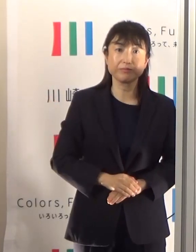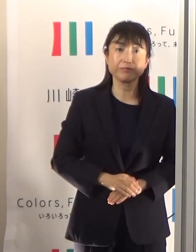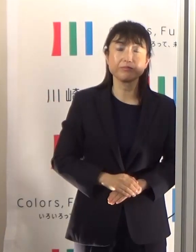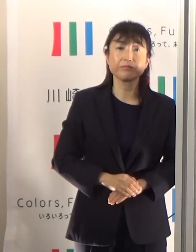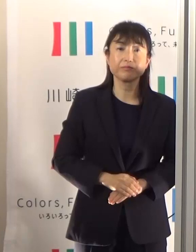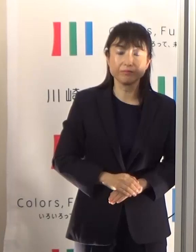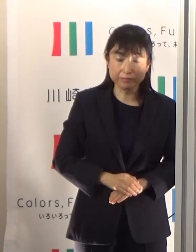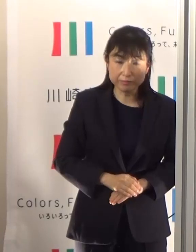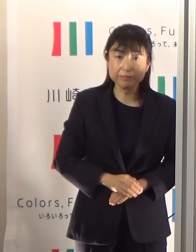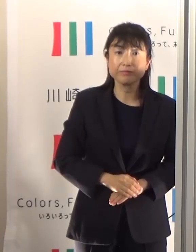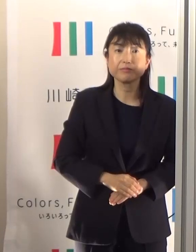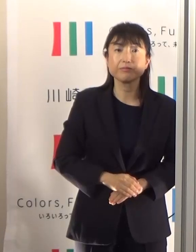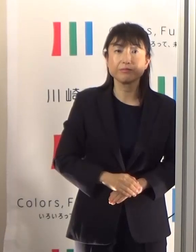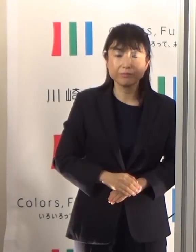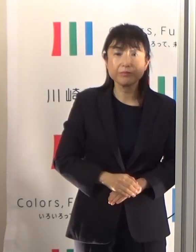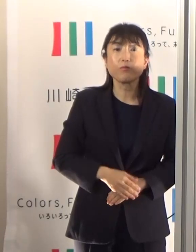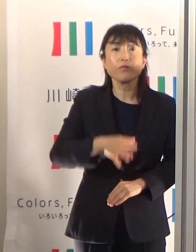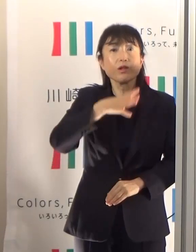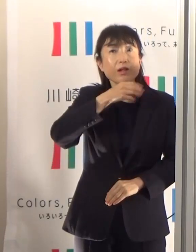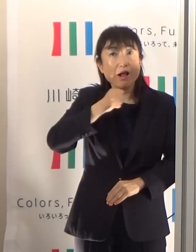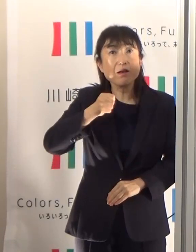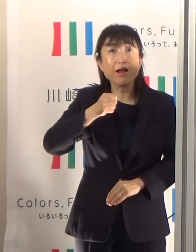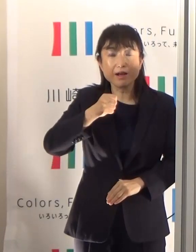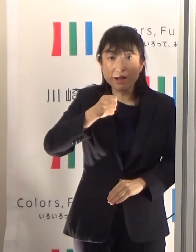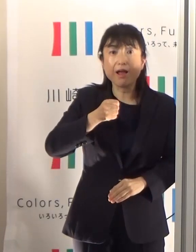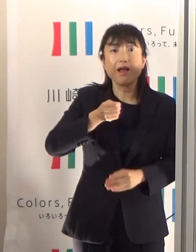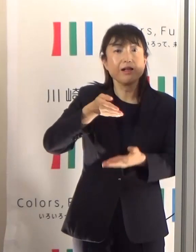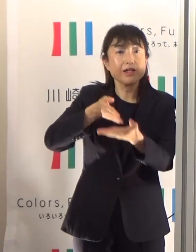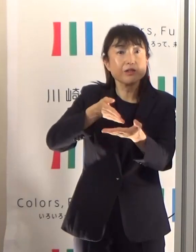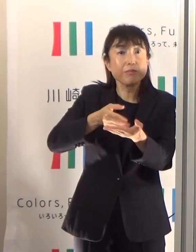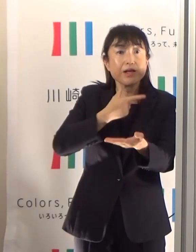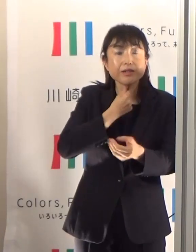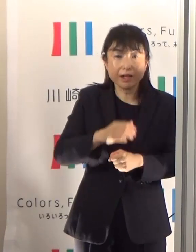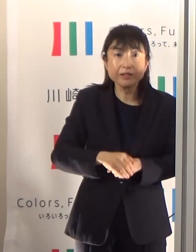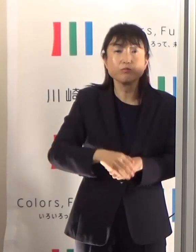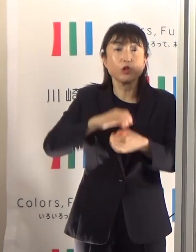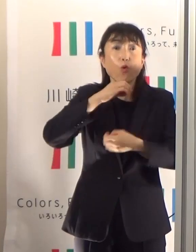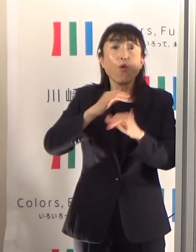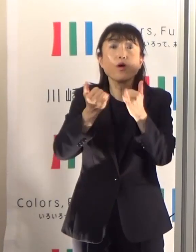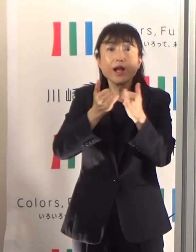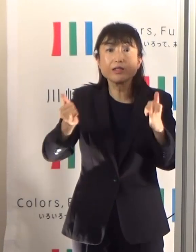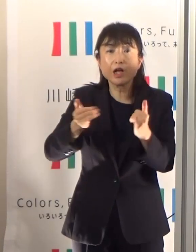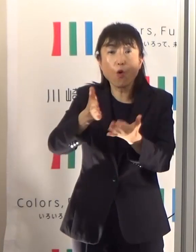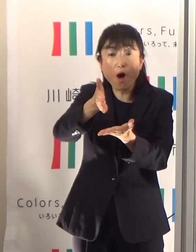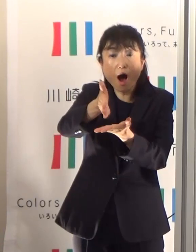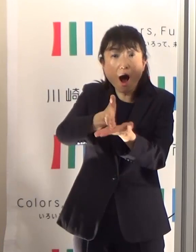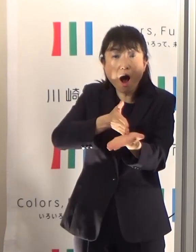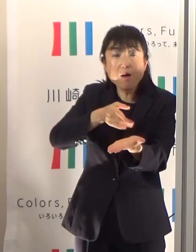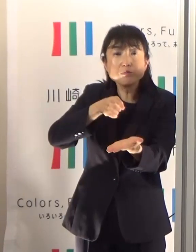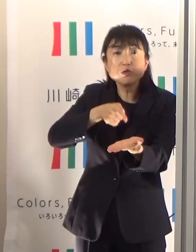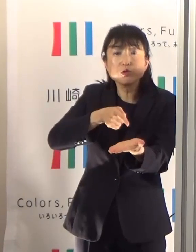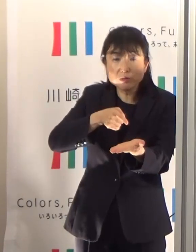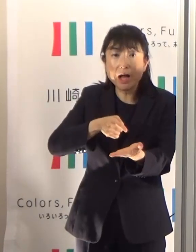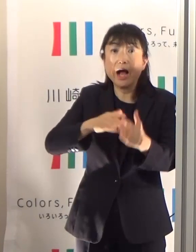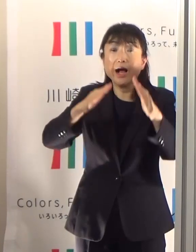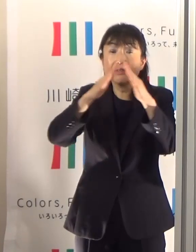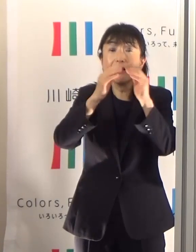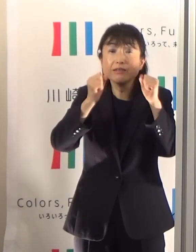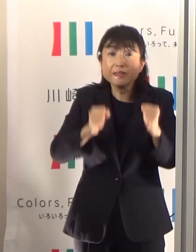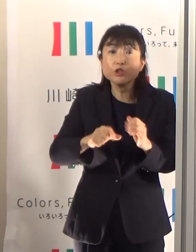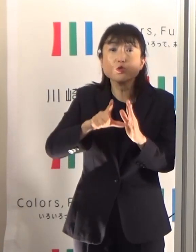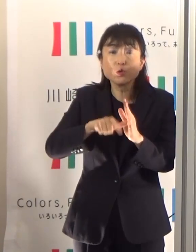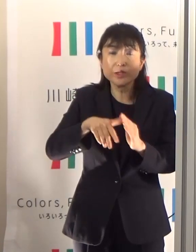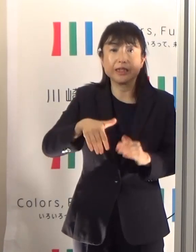年齢別に見てみますと非常に特徴的なんですが、高齢者の方の約半数は自宅で熱中症にかかっています